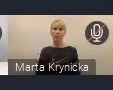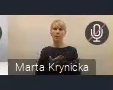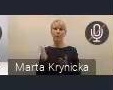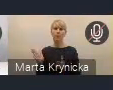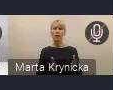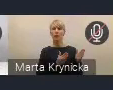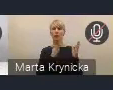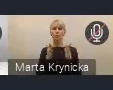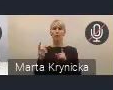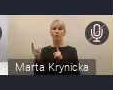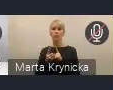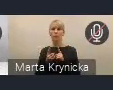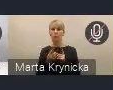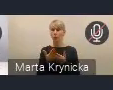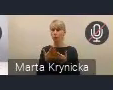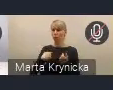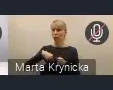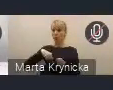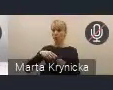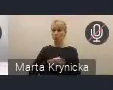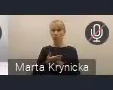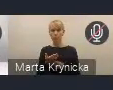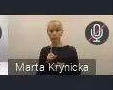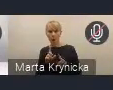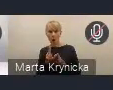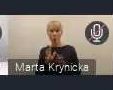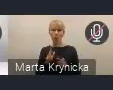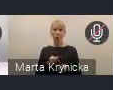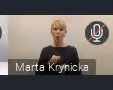które zresztą już niedługo, bo za nieco ponad godzinę.